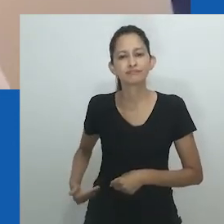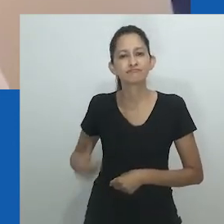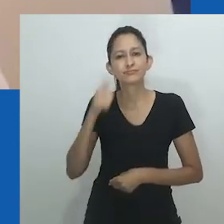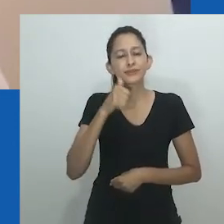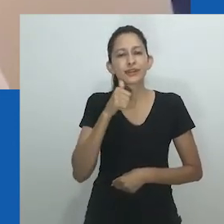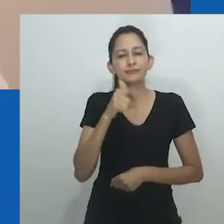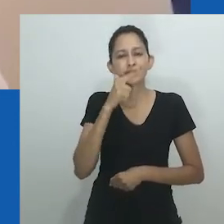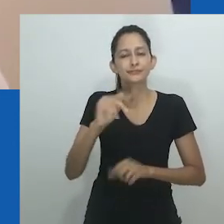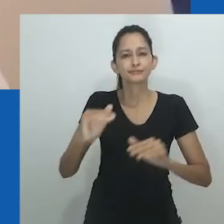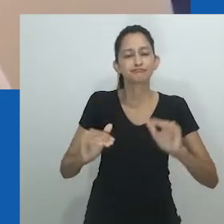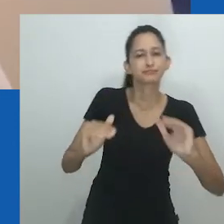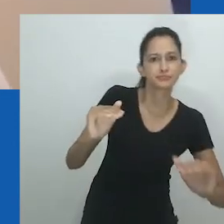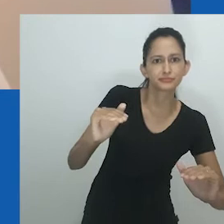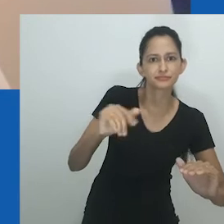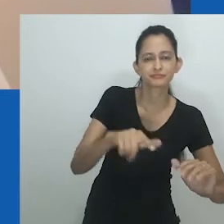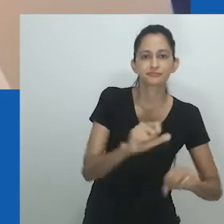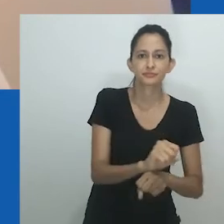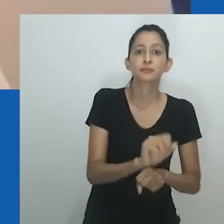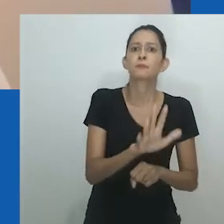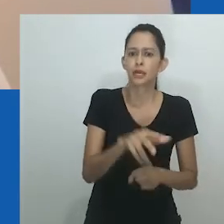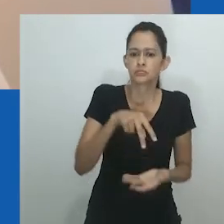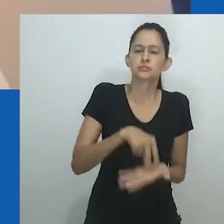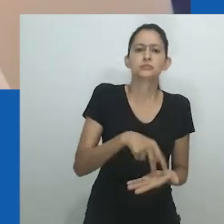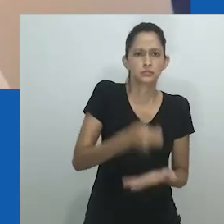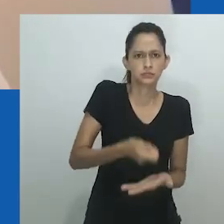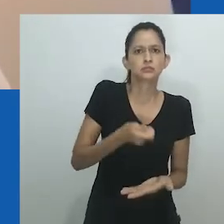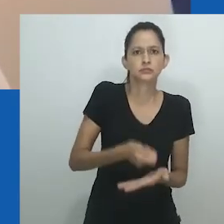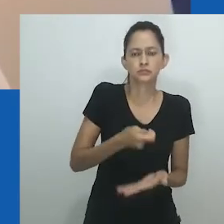na política e no governo foi implementado pelo regime colonial.